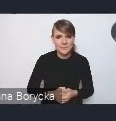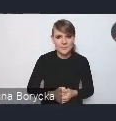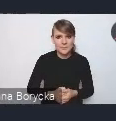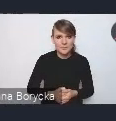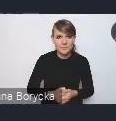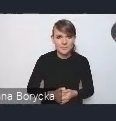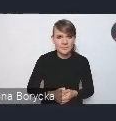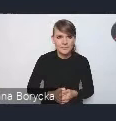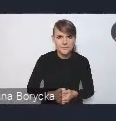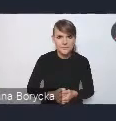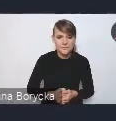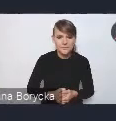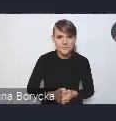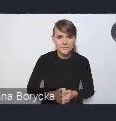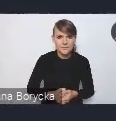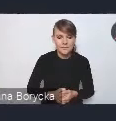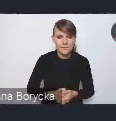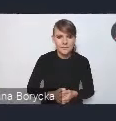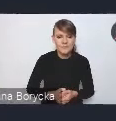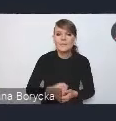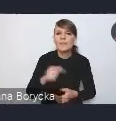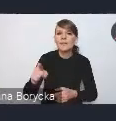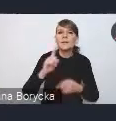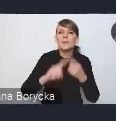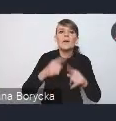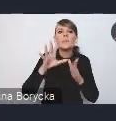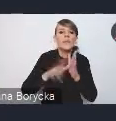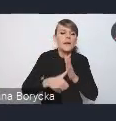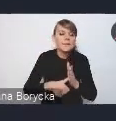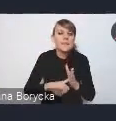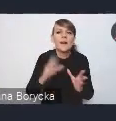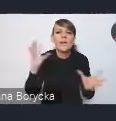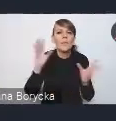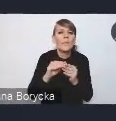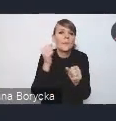jak pracowaliśmy nad tą polityką miejską? Więc jak państwo pewnie wiecie,